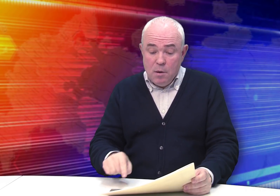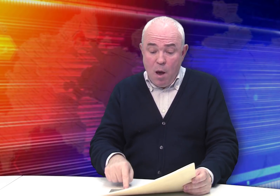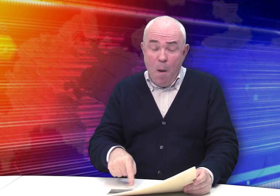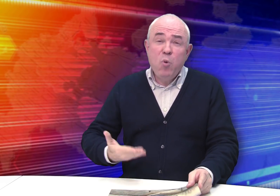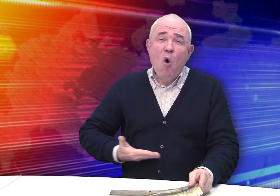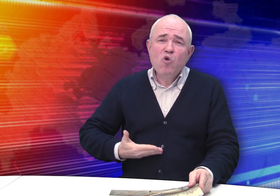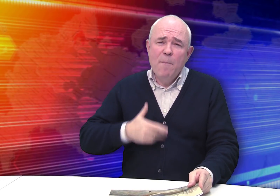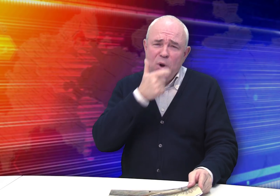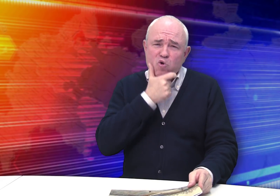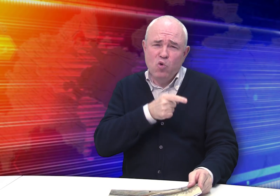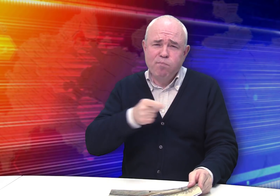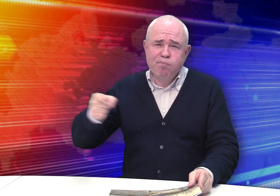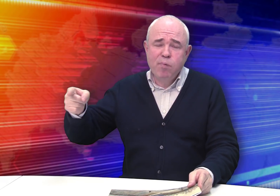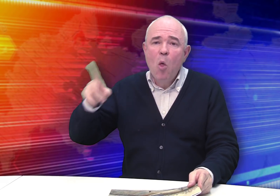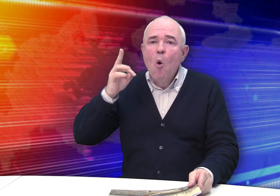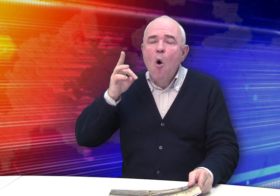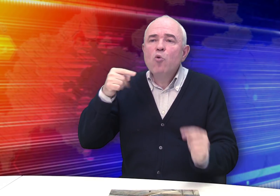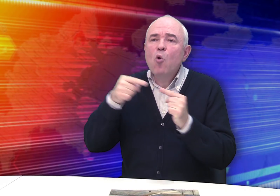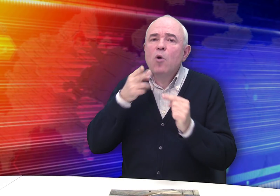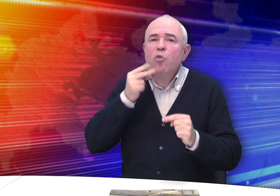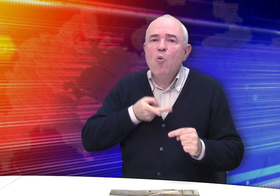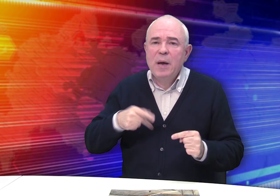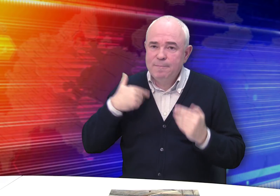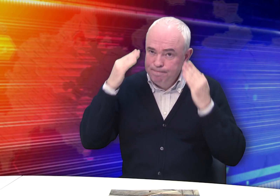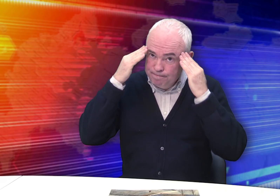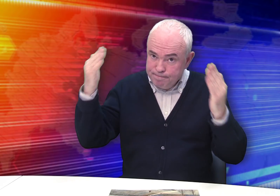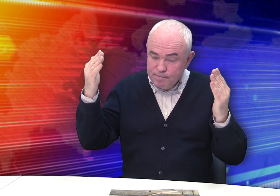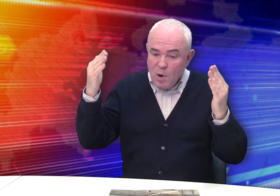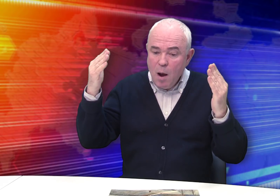Прожил Бровкин прилично. Но когда умер – мы не знаем.